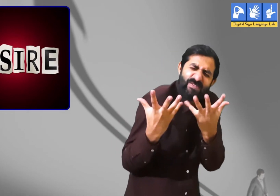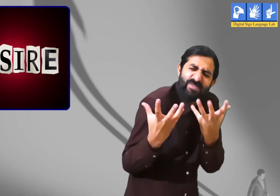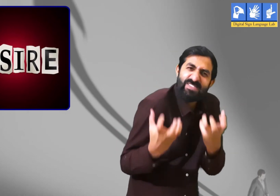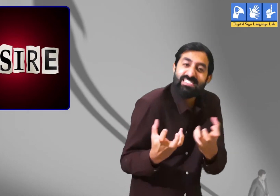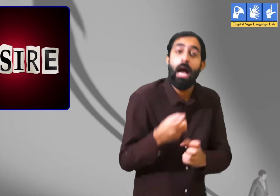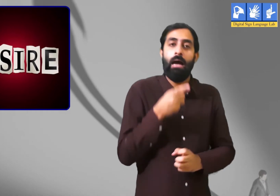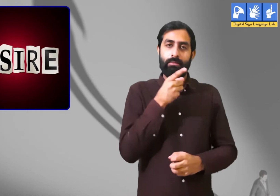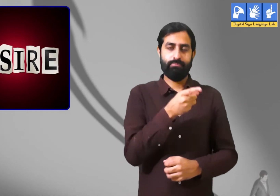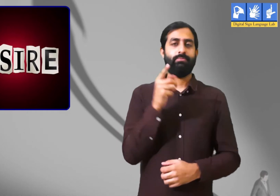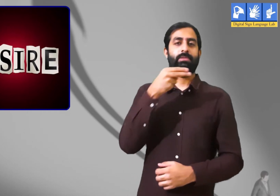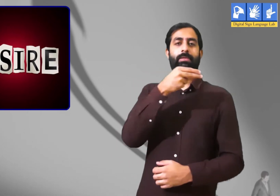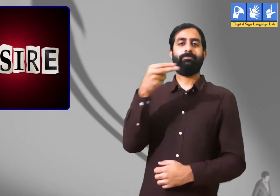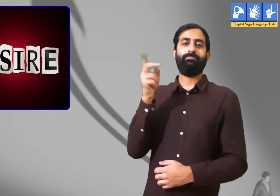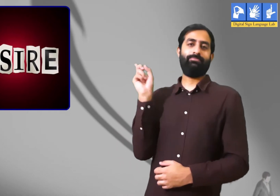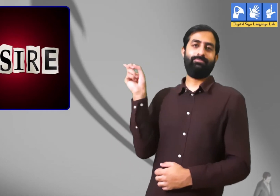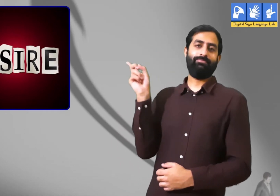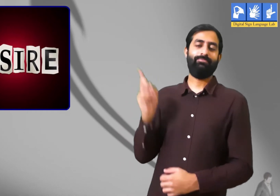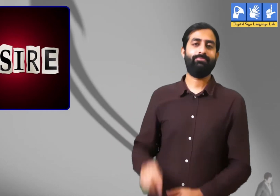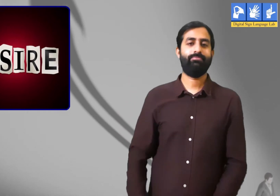मेरी यह चाहत है की मैं तैराकी करूँ ।